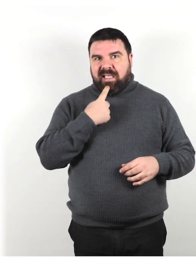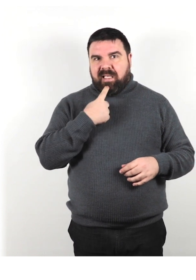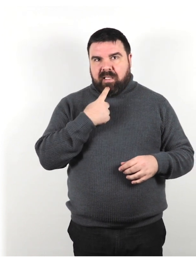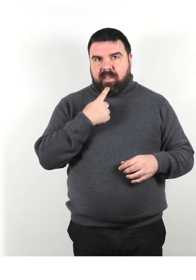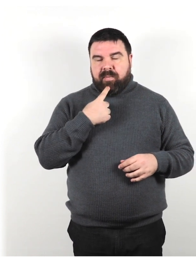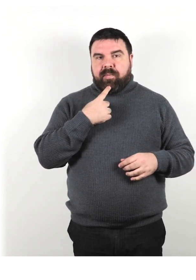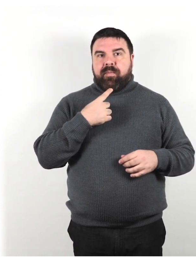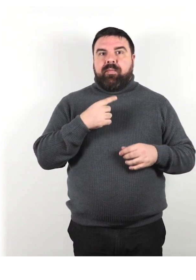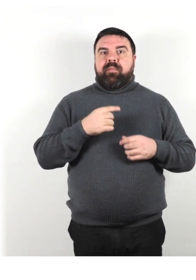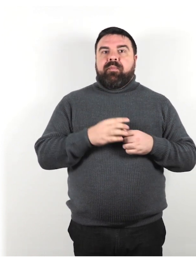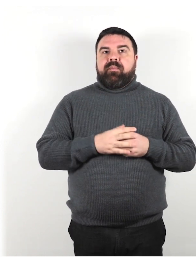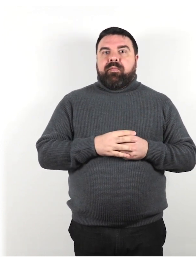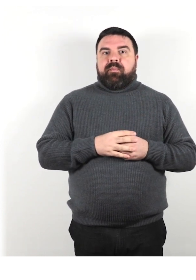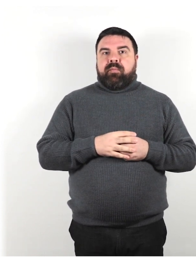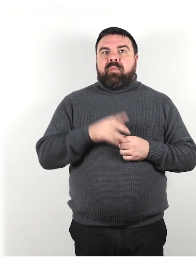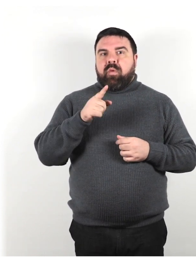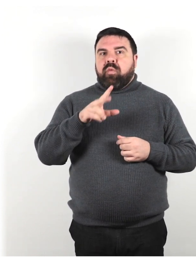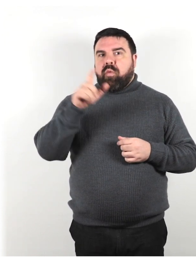Parla direttamente all'individuo.